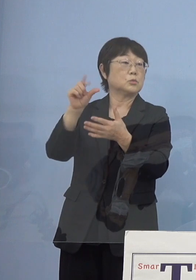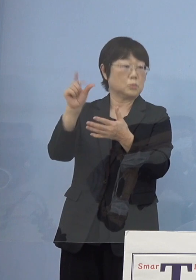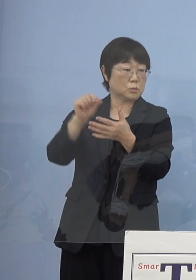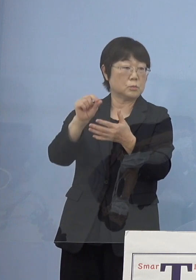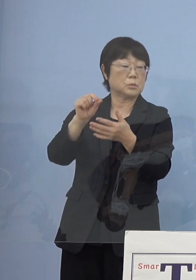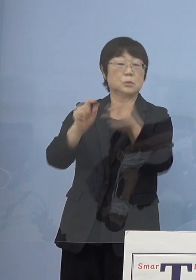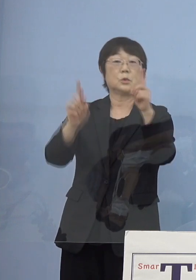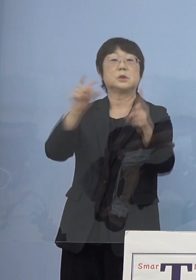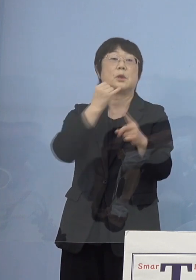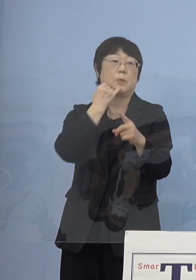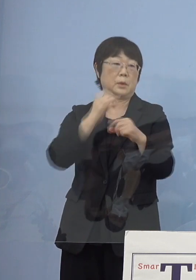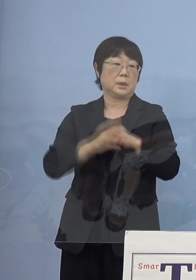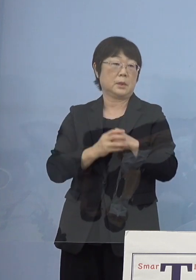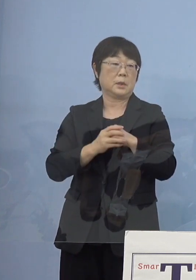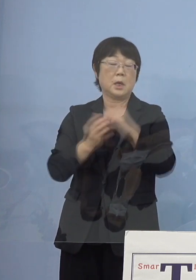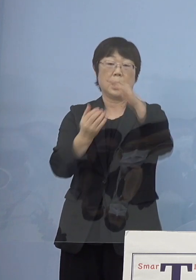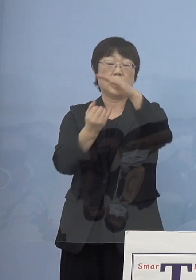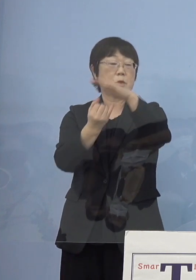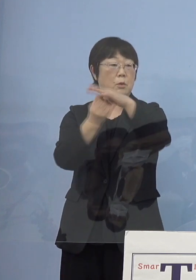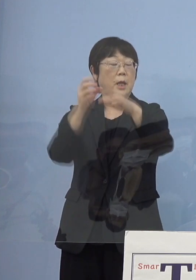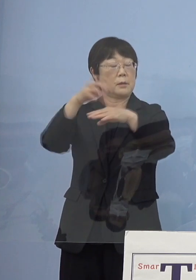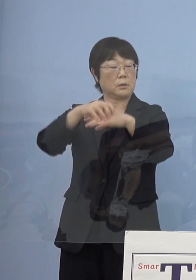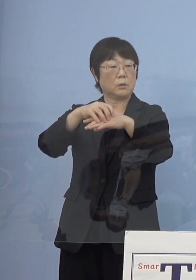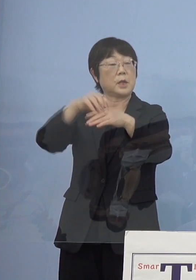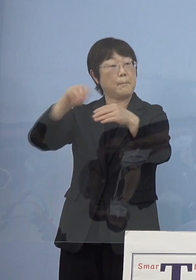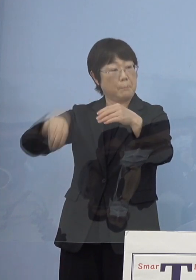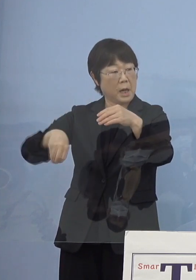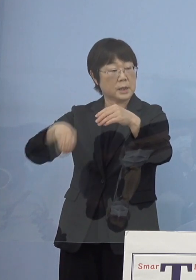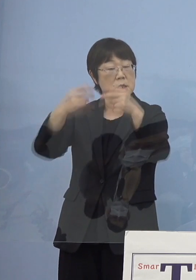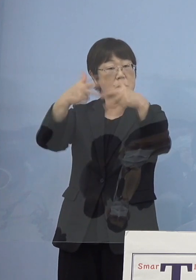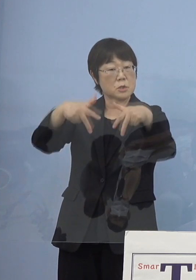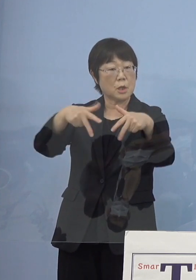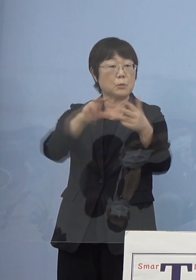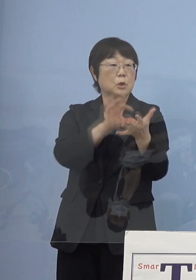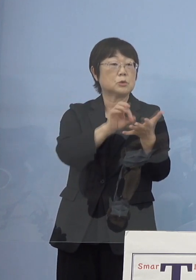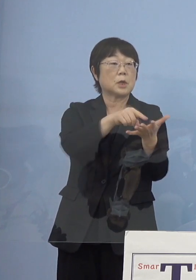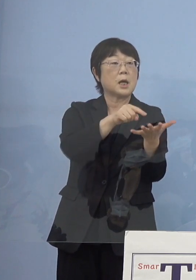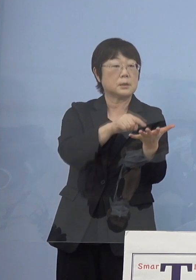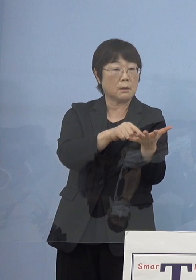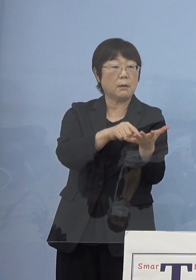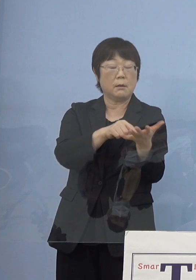これについても上限撤廃 このシステムを使えれば上限撤廃していこうと